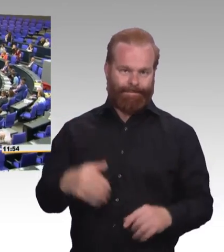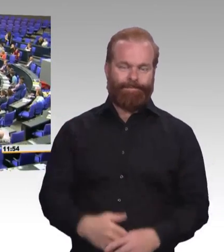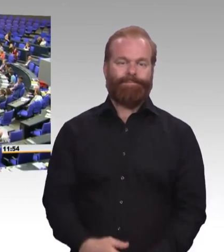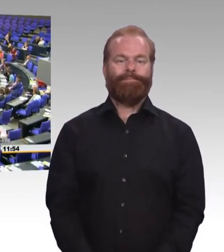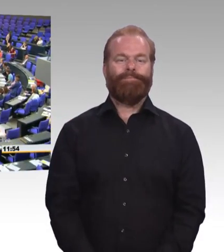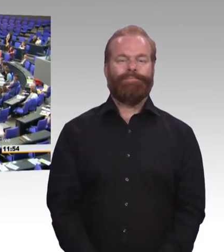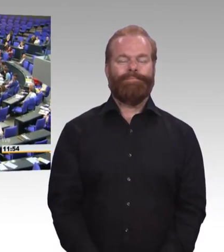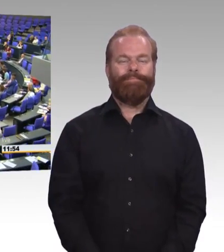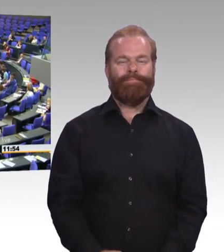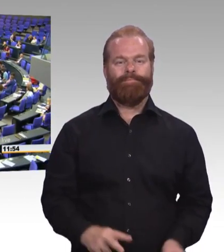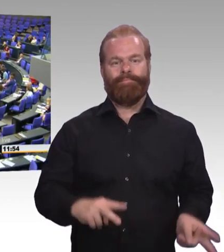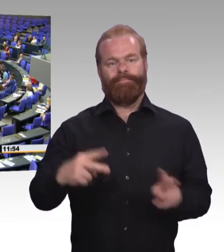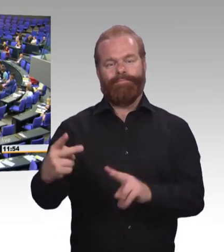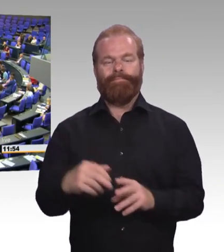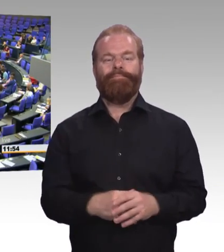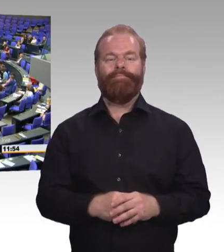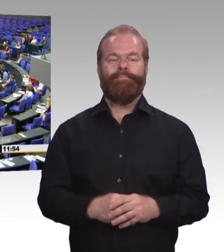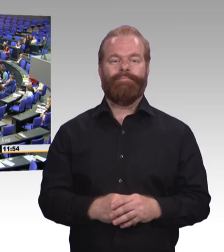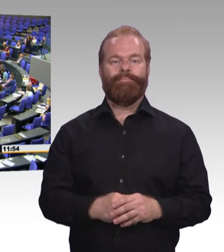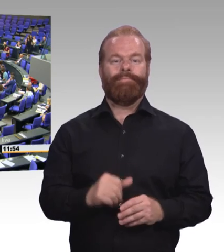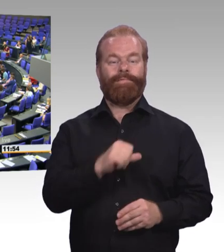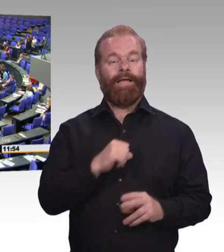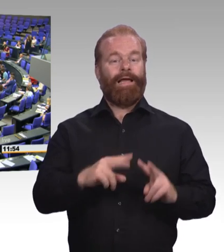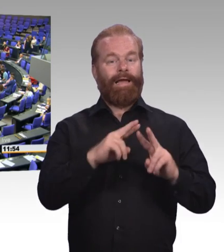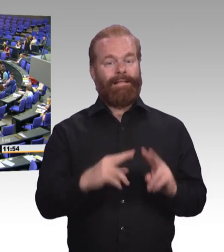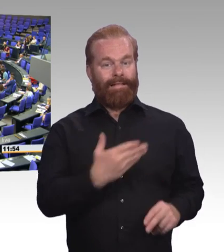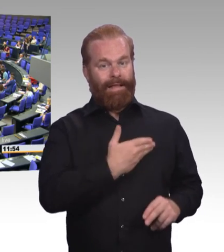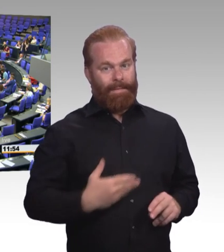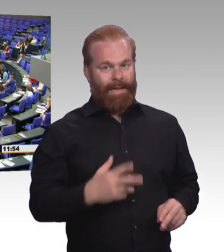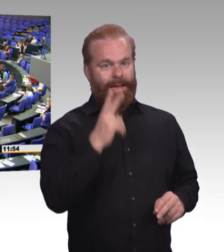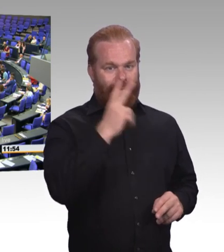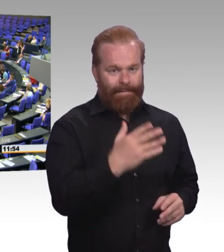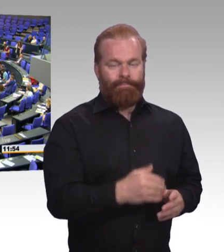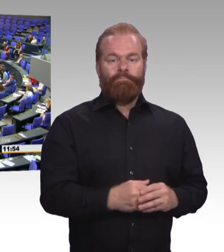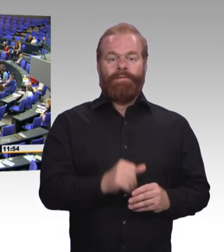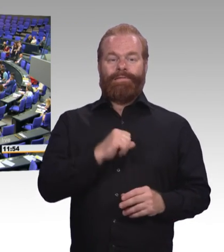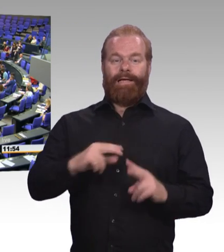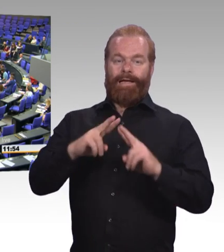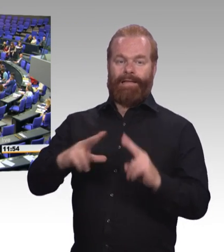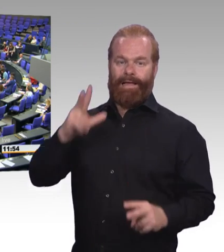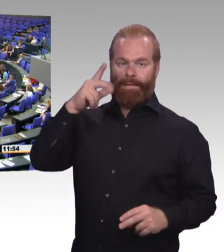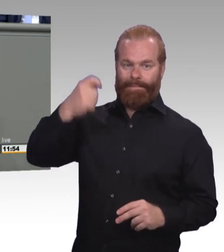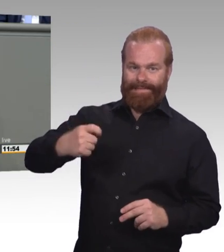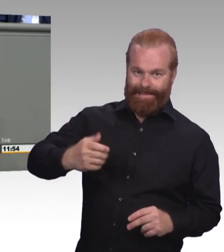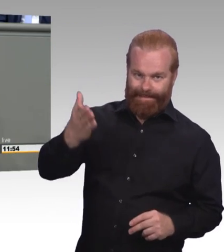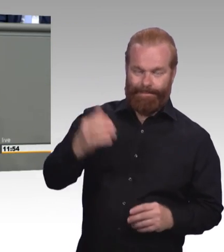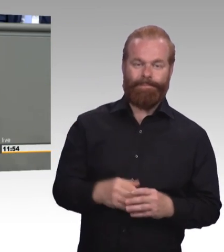wie heute der Reform des Gesetzes, dann hat man das Gefühl, bei uns ist eitel Sonnenschein,